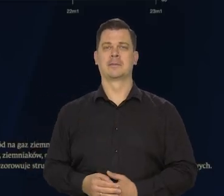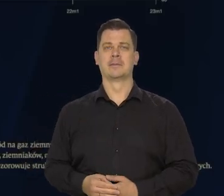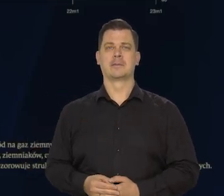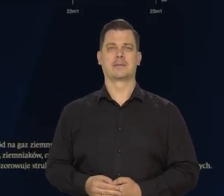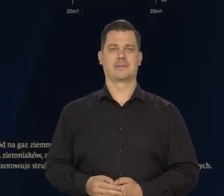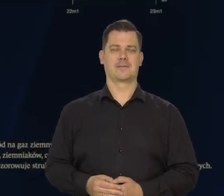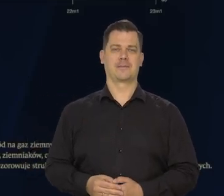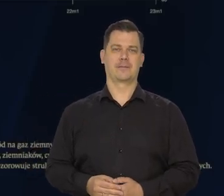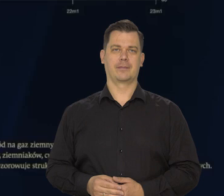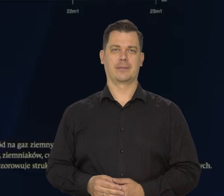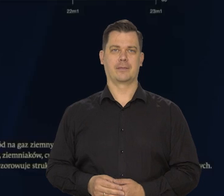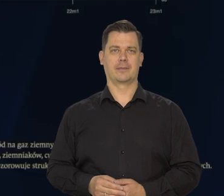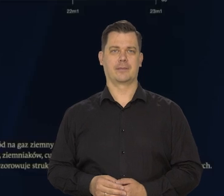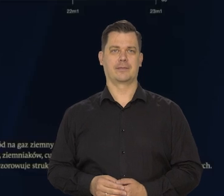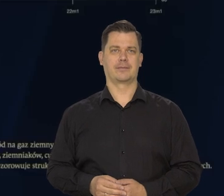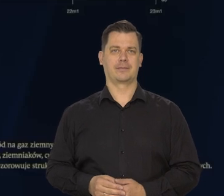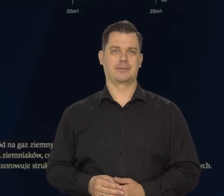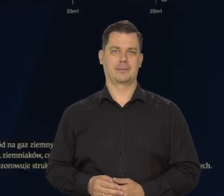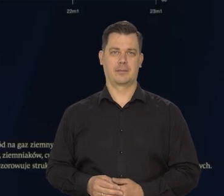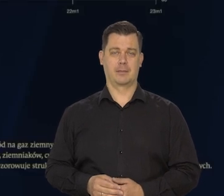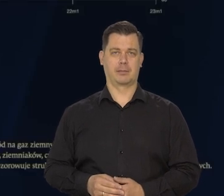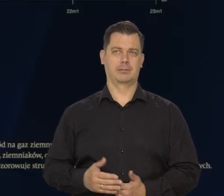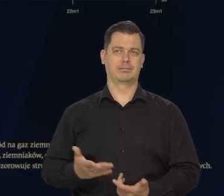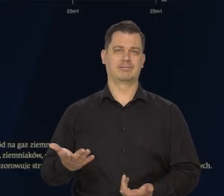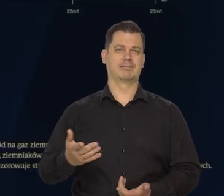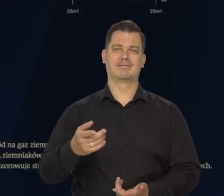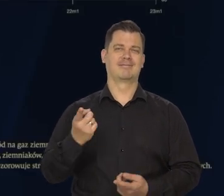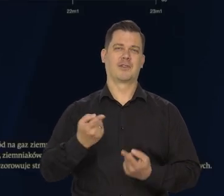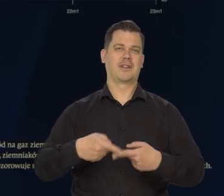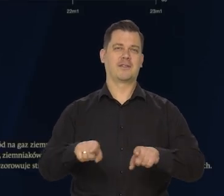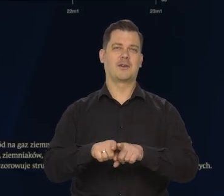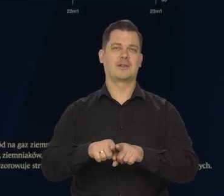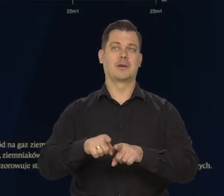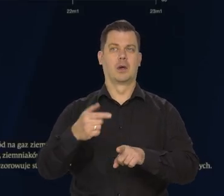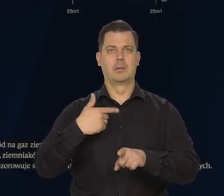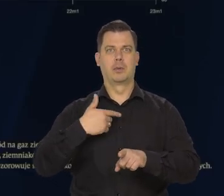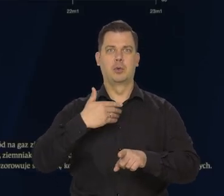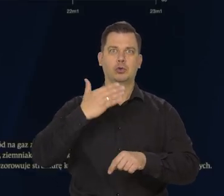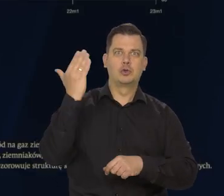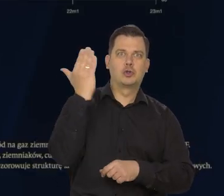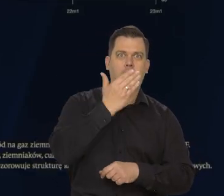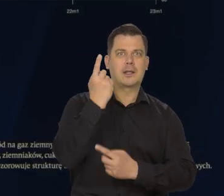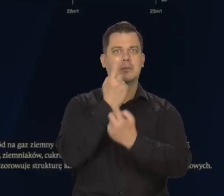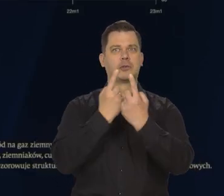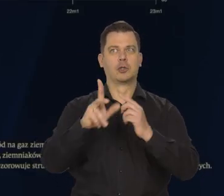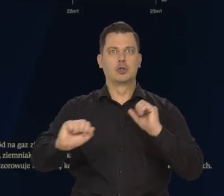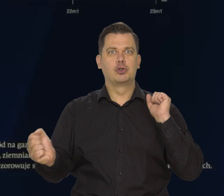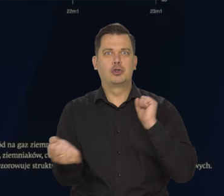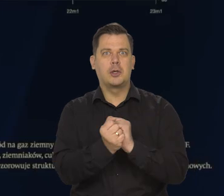Nie spełniły się przepowiednie różnych czarnowidzów co do zimnej Europy.